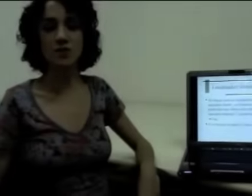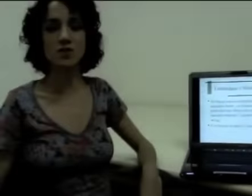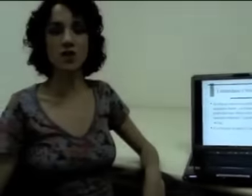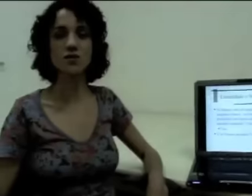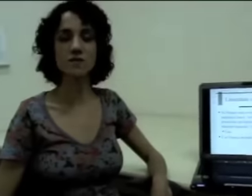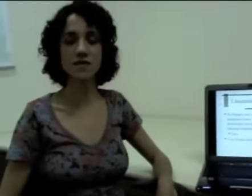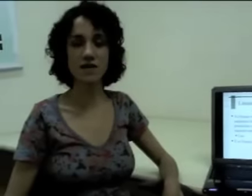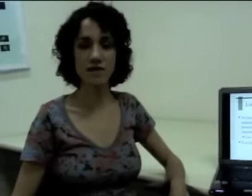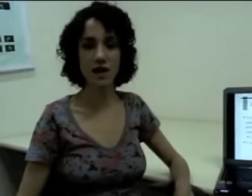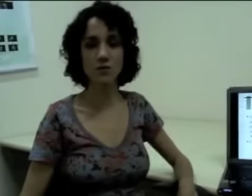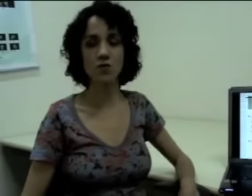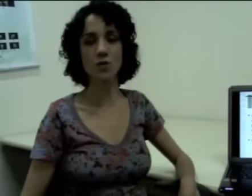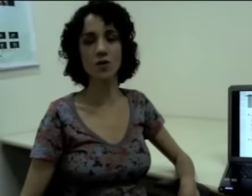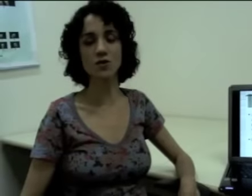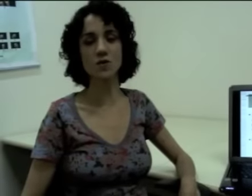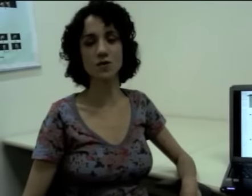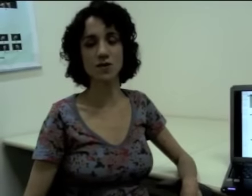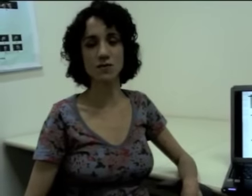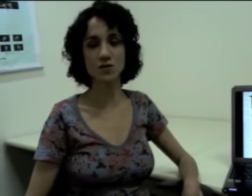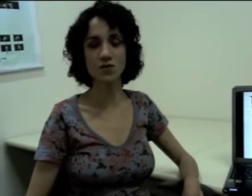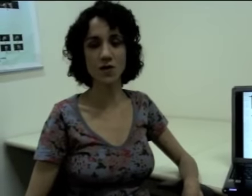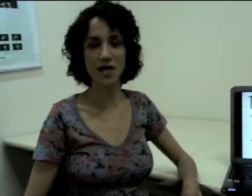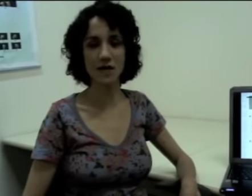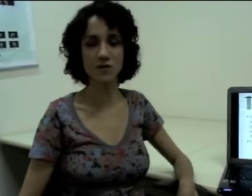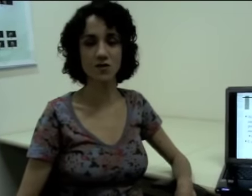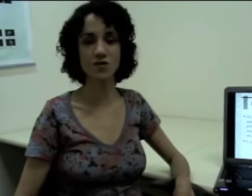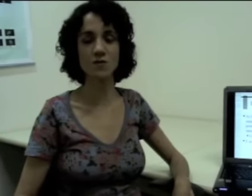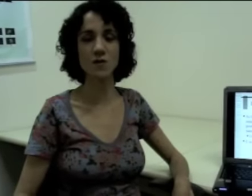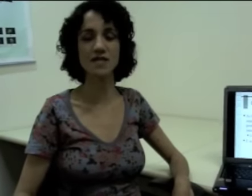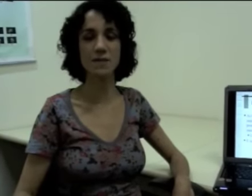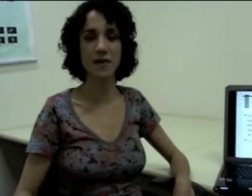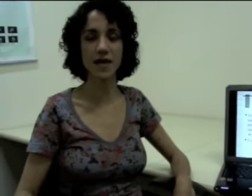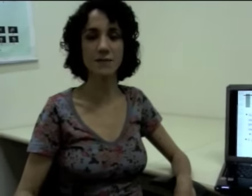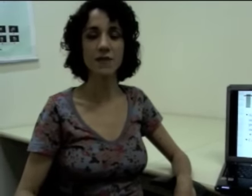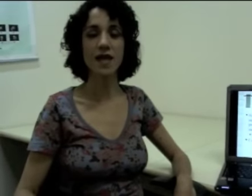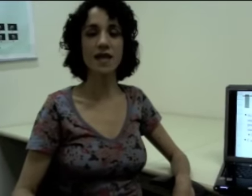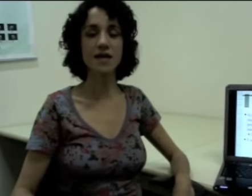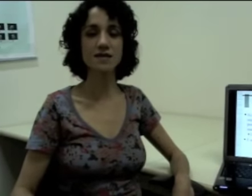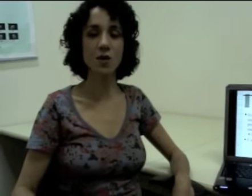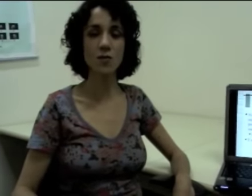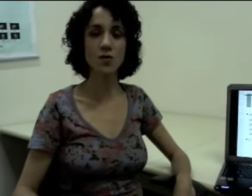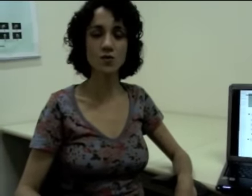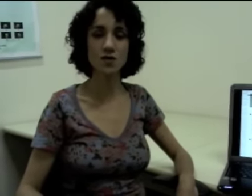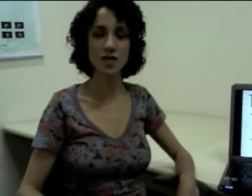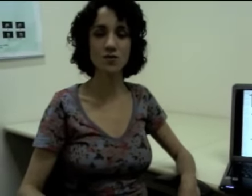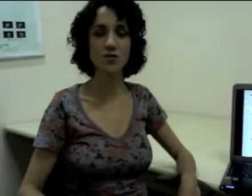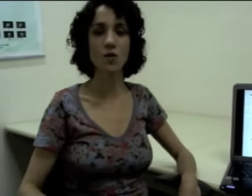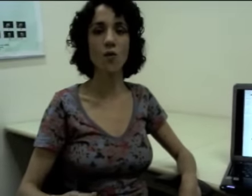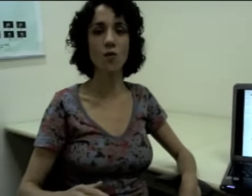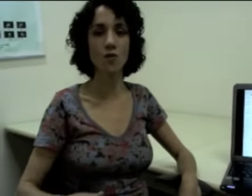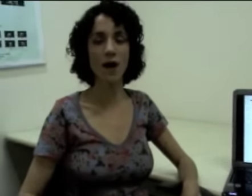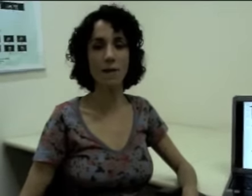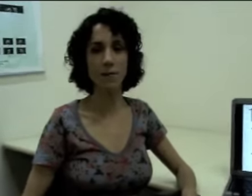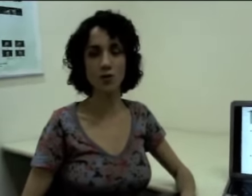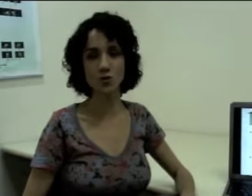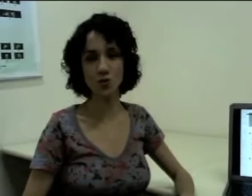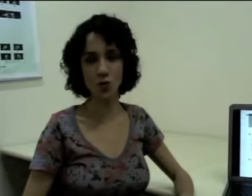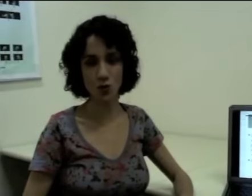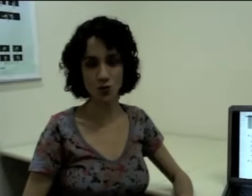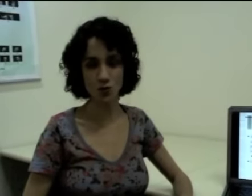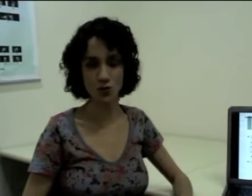Então, se nós observarmos como nós produzimos os fonemas, nós vamos perceber que eles são produzidos um após o outro.